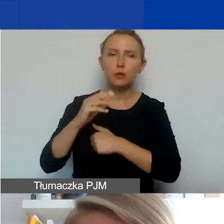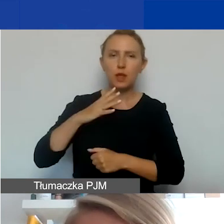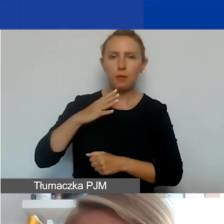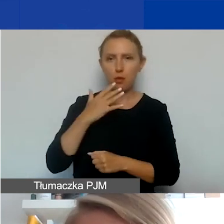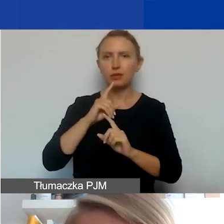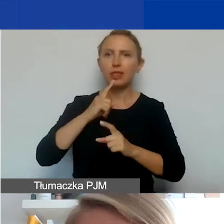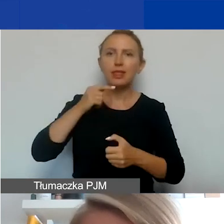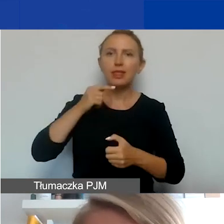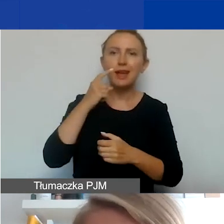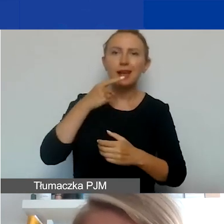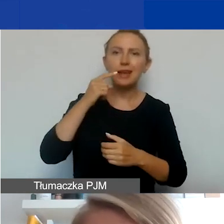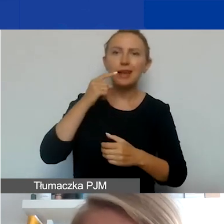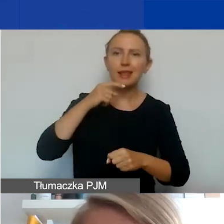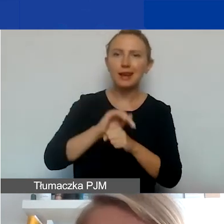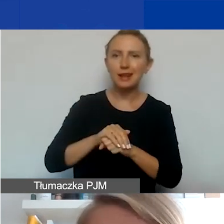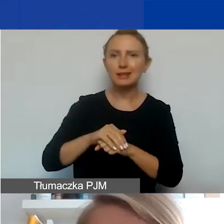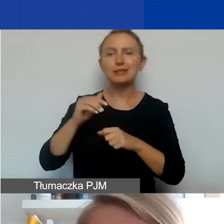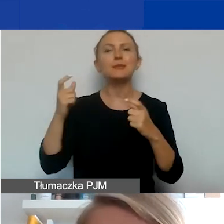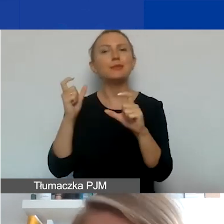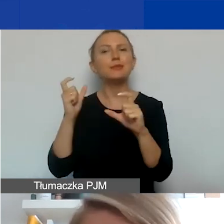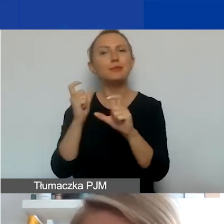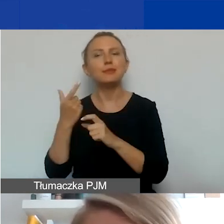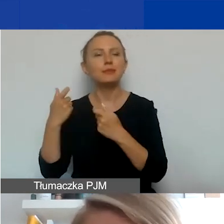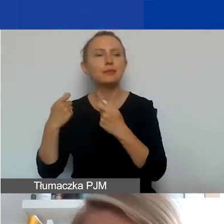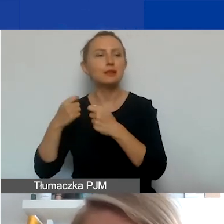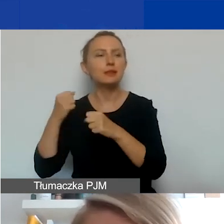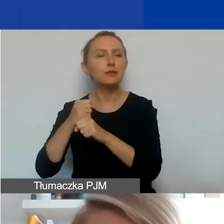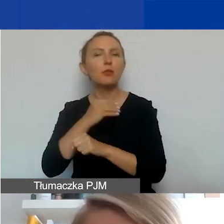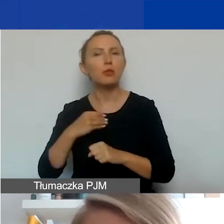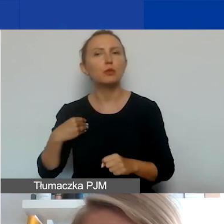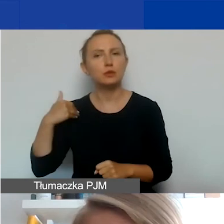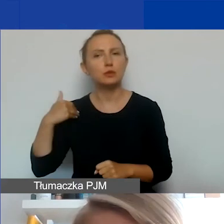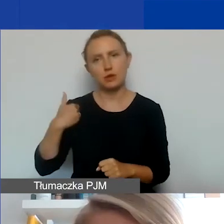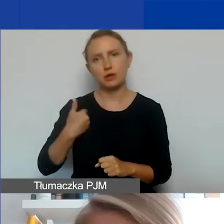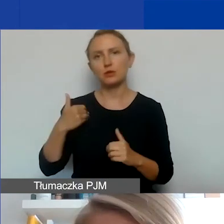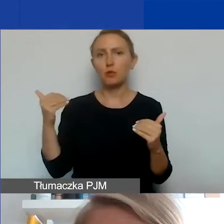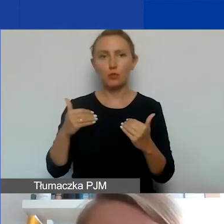deklaracji i umów partnerskich w języku polskim i języku angielskim. Można swobodnie korzystać.